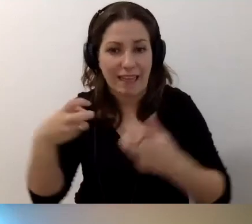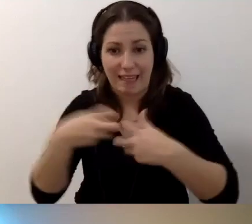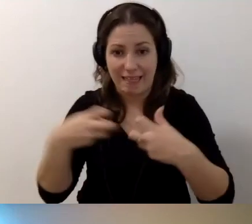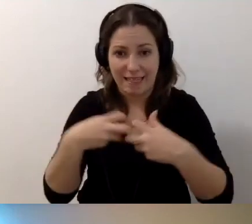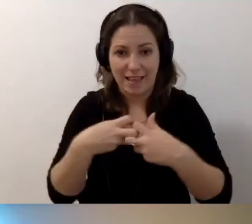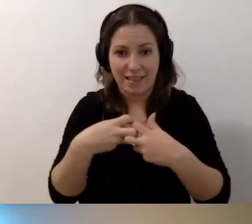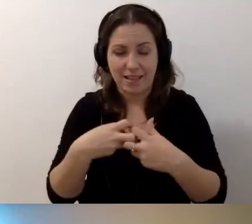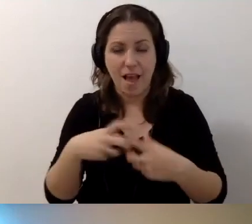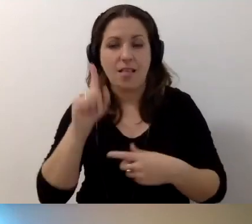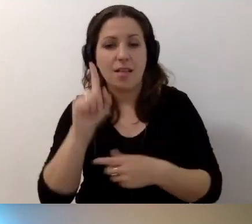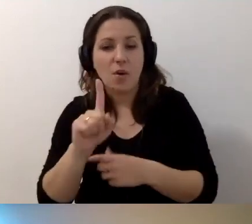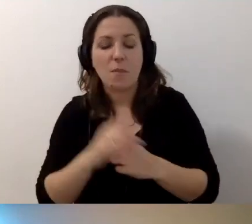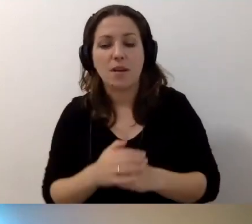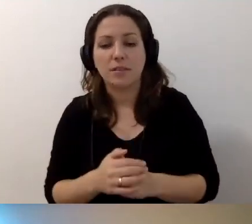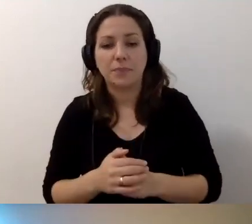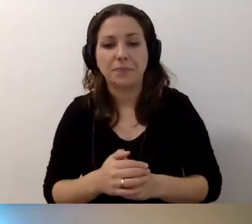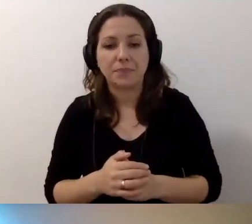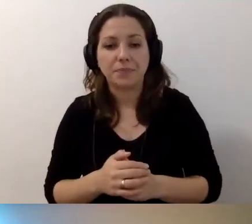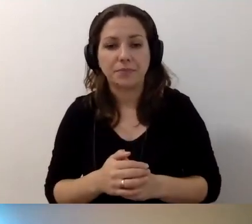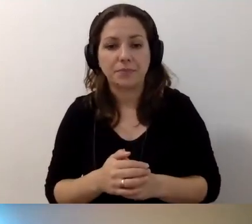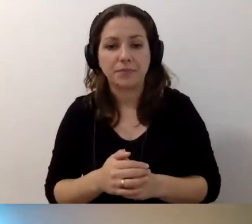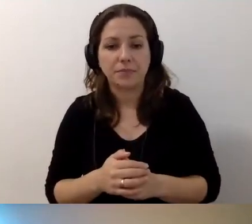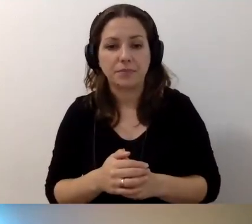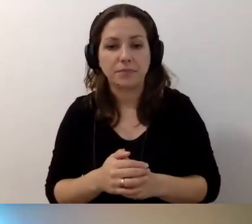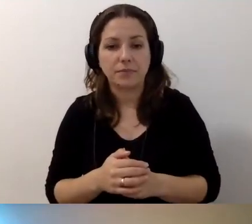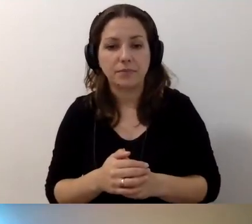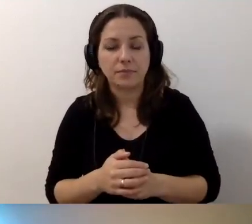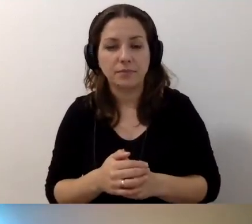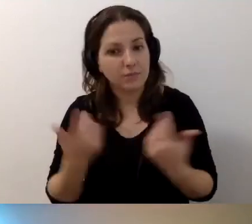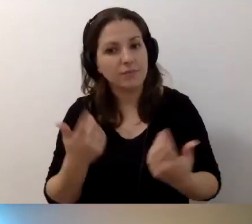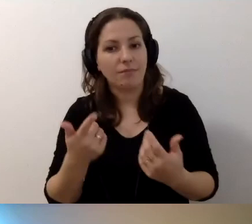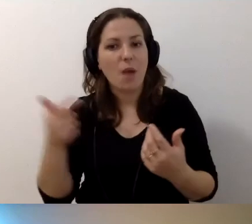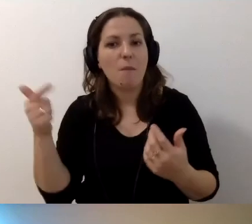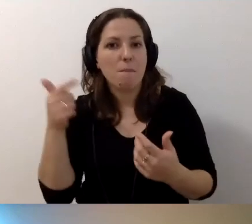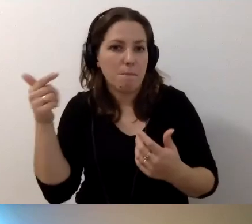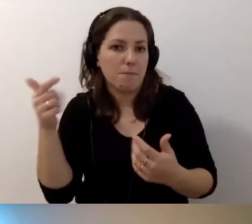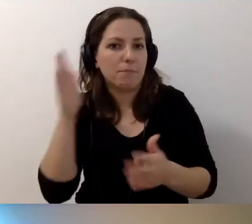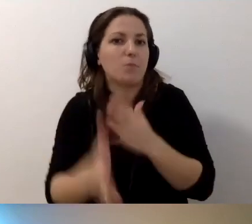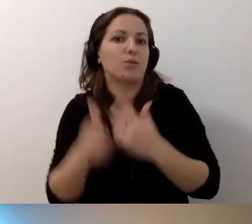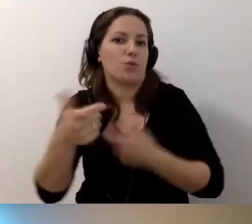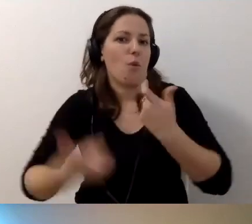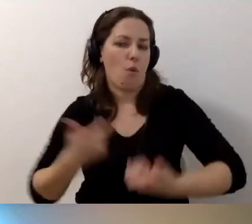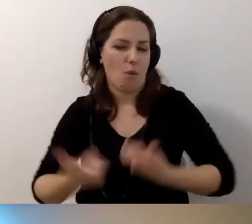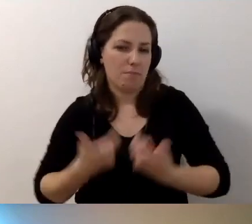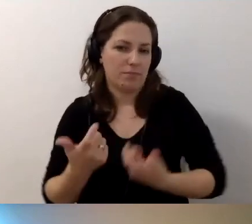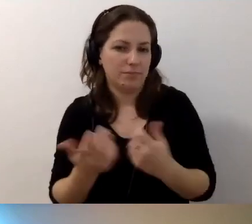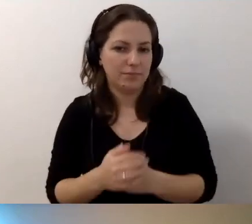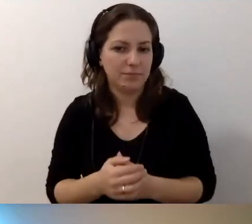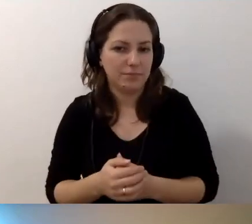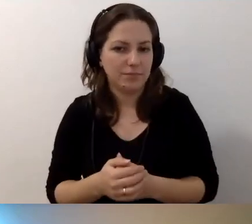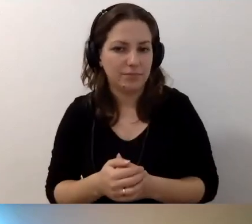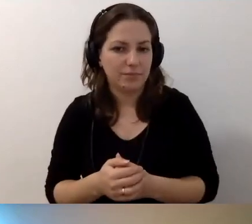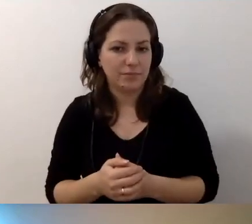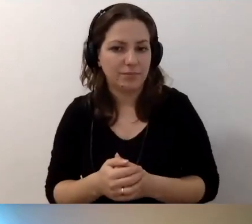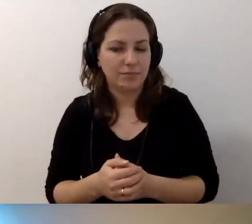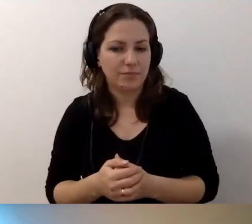Natomiast trzeba to po prostu zrobić, żeby znaleźć coś więcej.